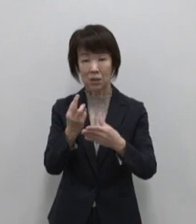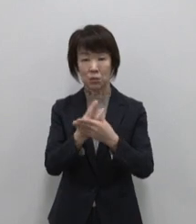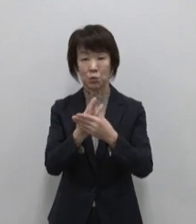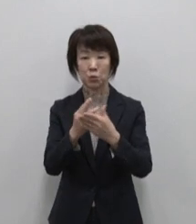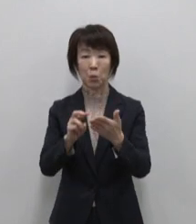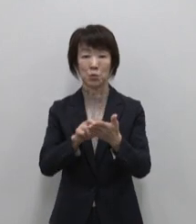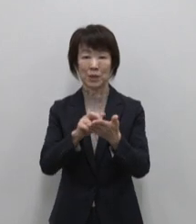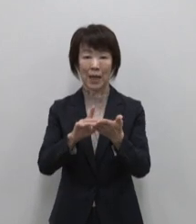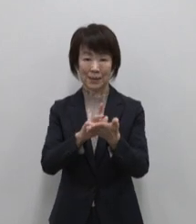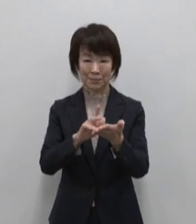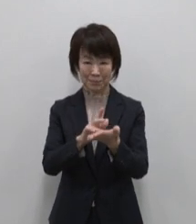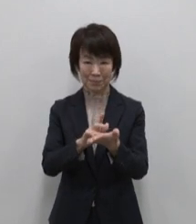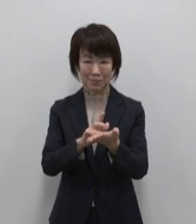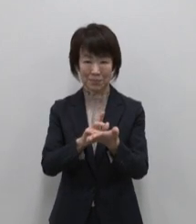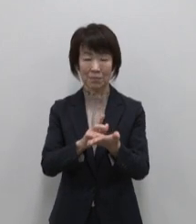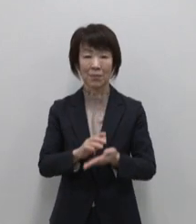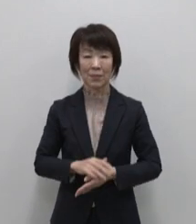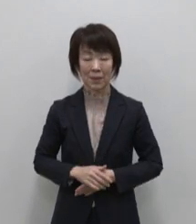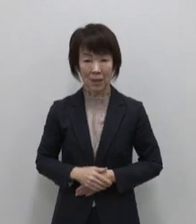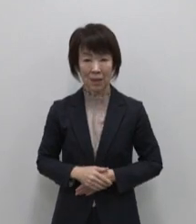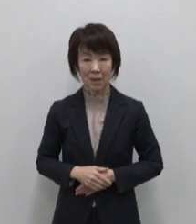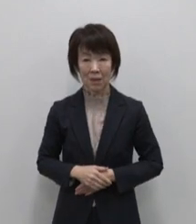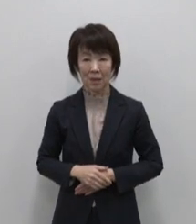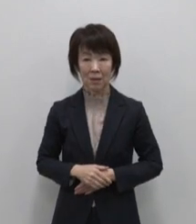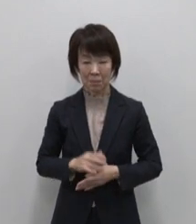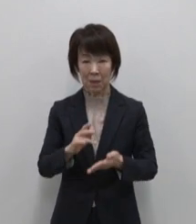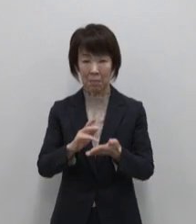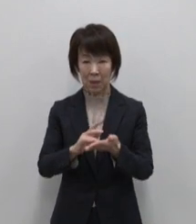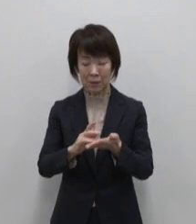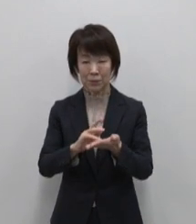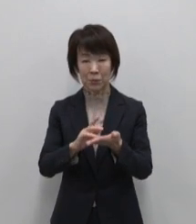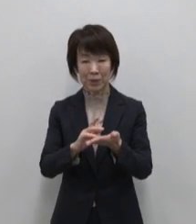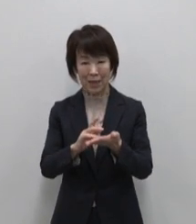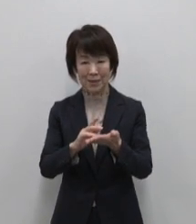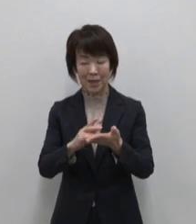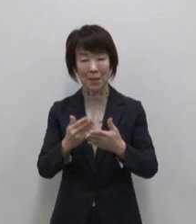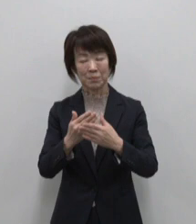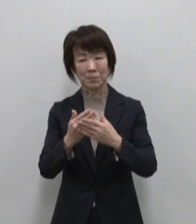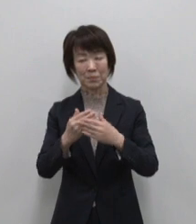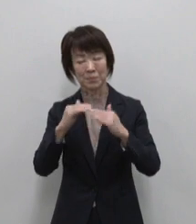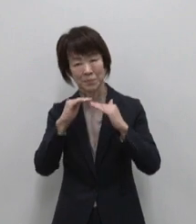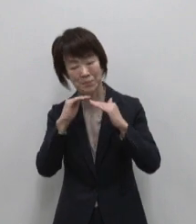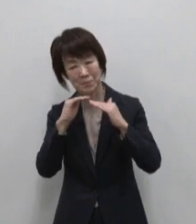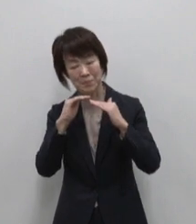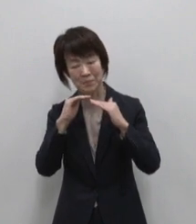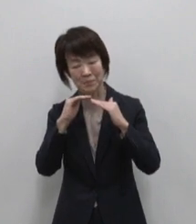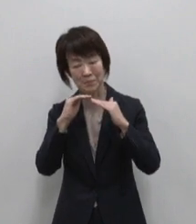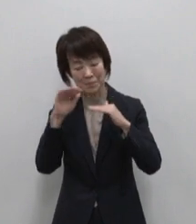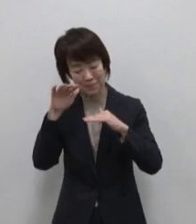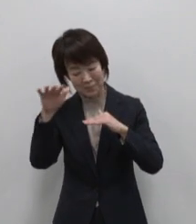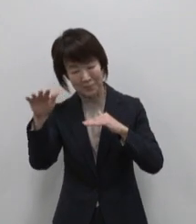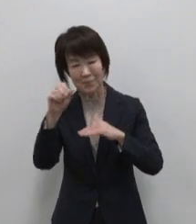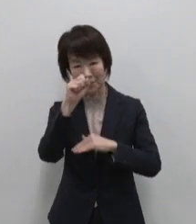湯ったりめぐり まずは入浴剤で ゆったり想いを馳せてみませんか